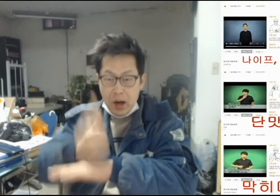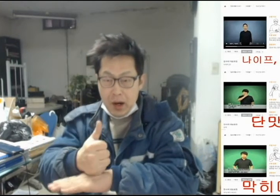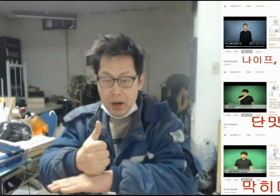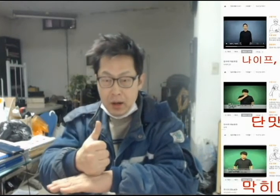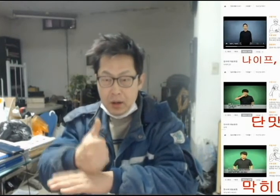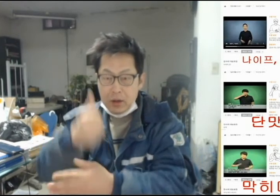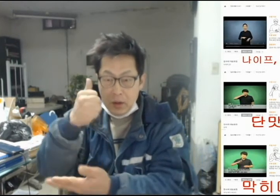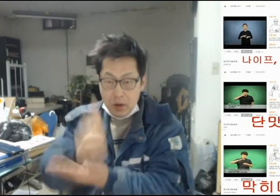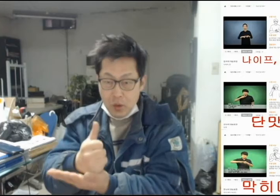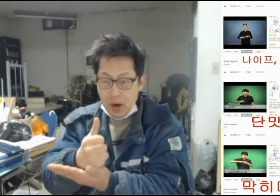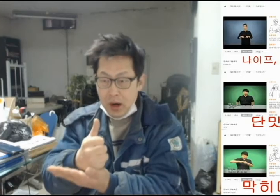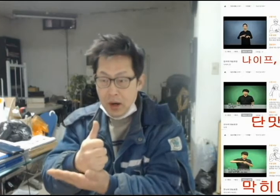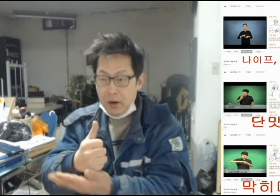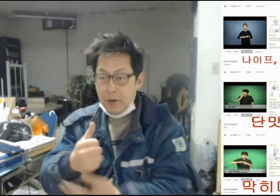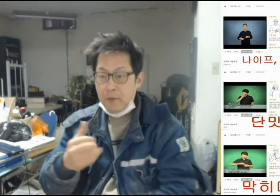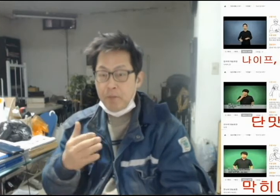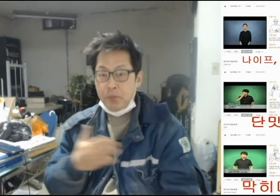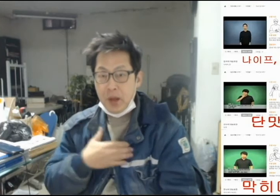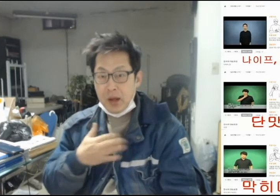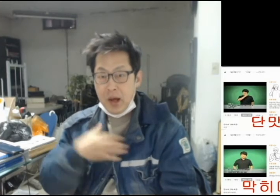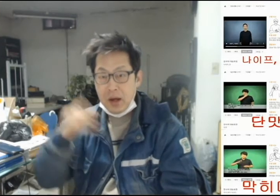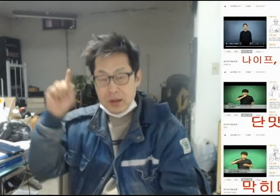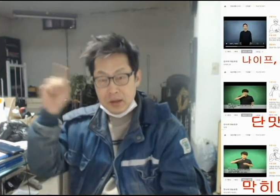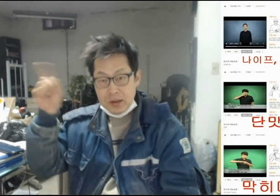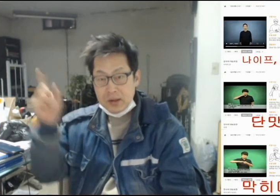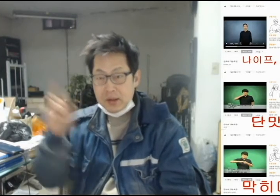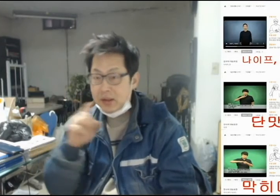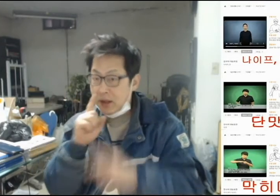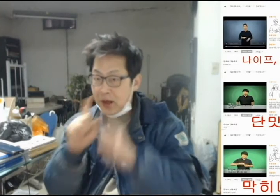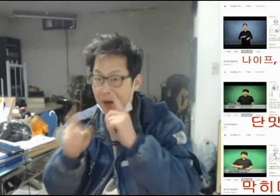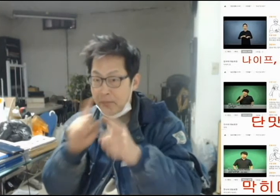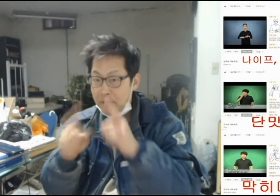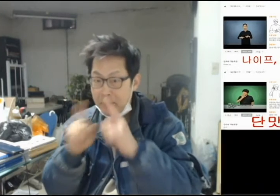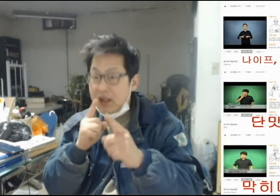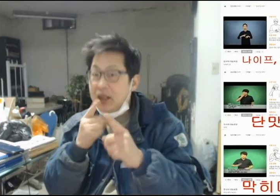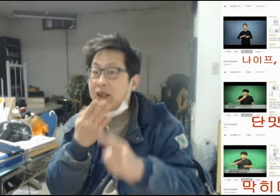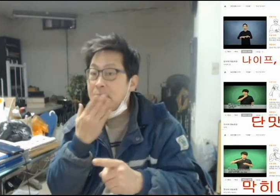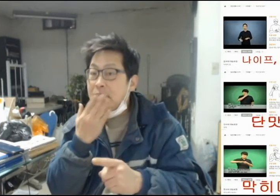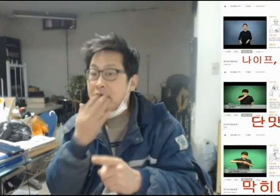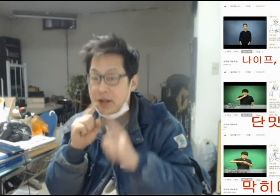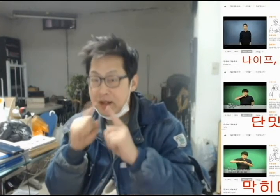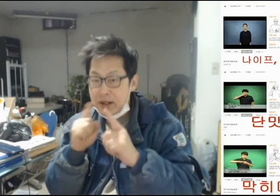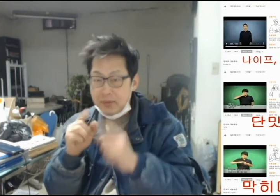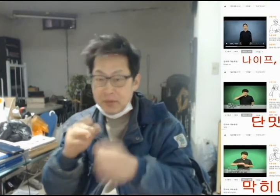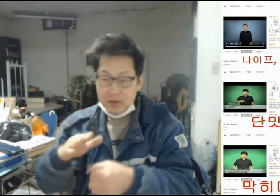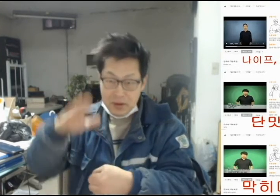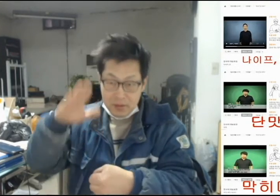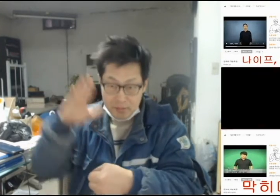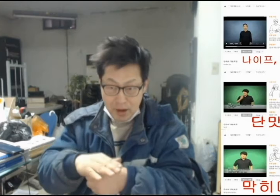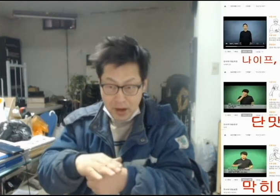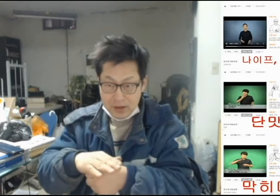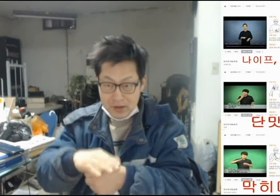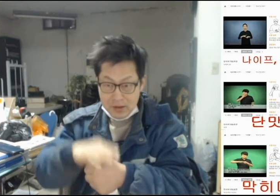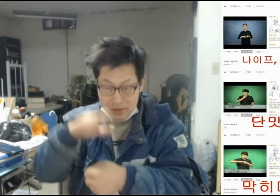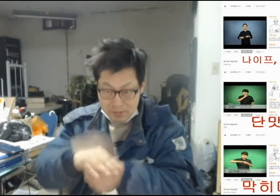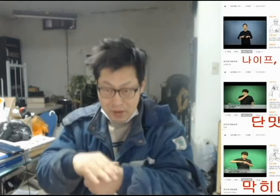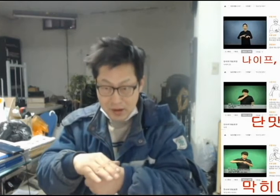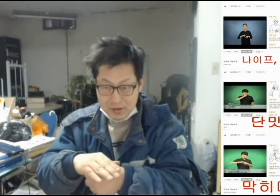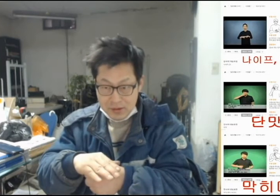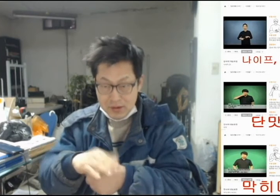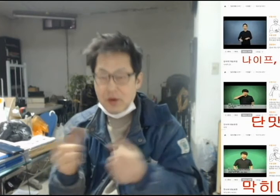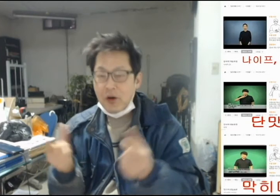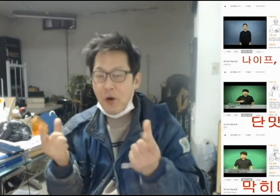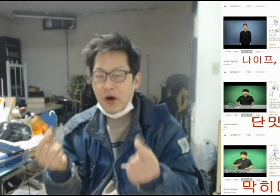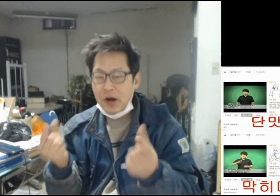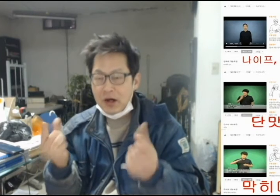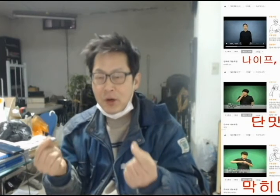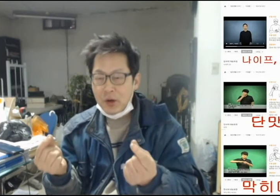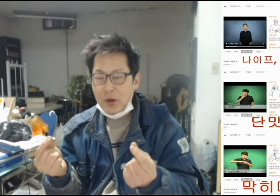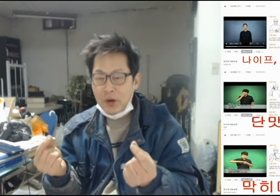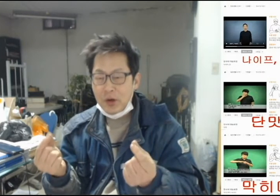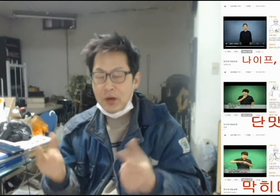[결국 내가 저 사람의 입을 막은 꼴이 되었다]